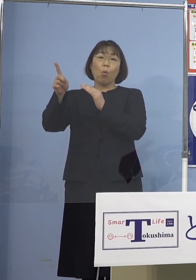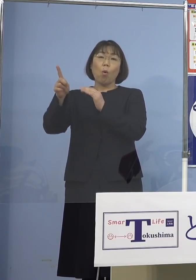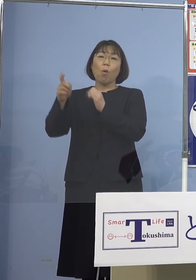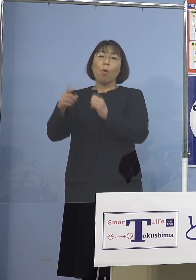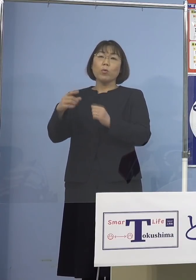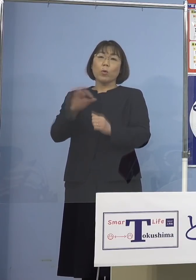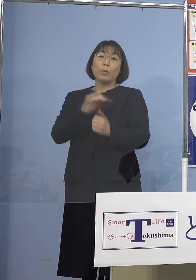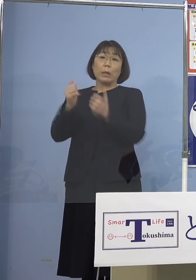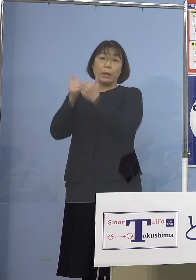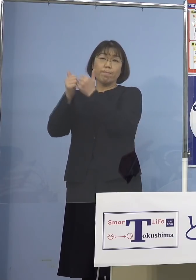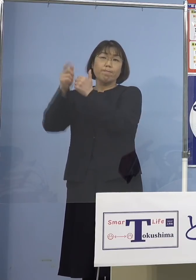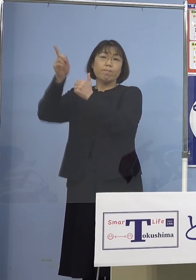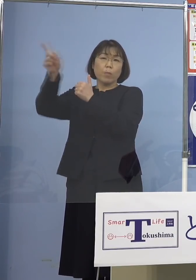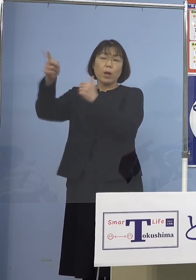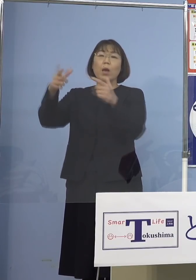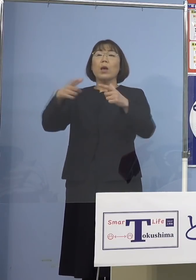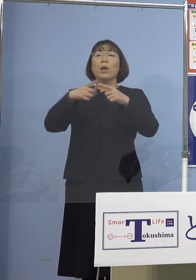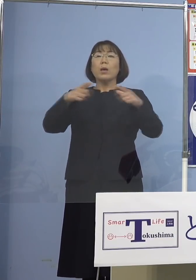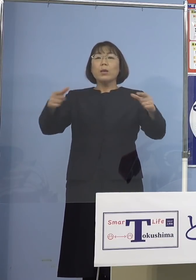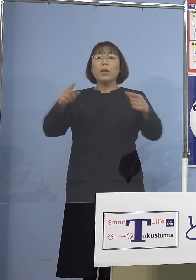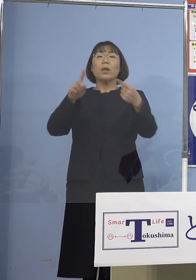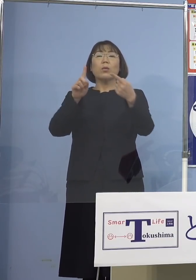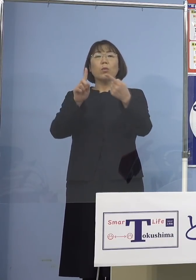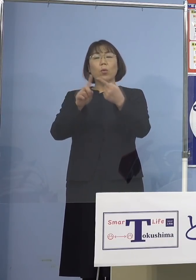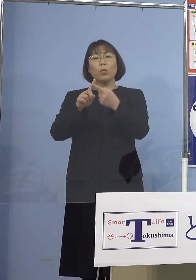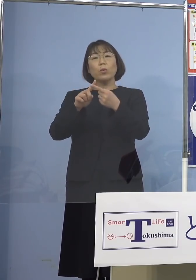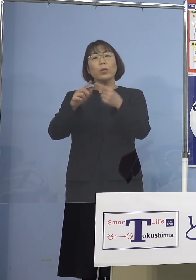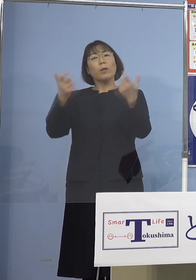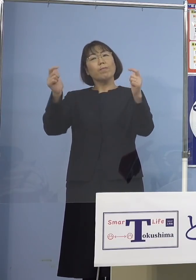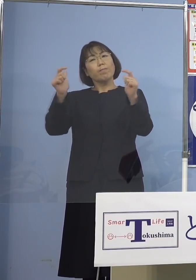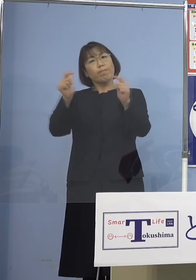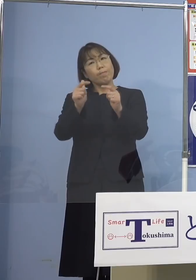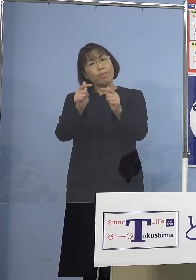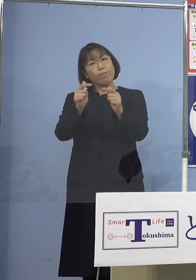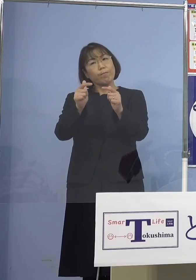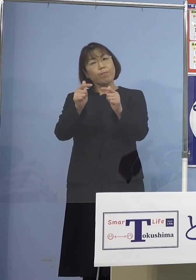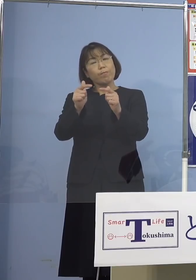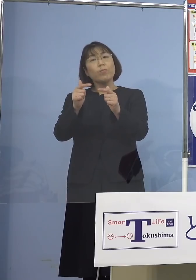全国的には減少の動きが見られる このようにされておりますが